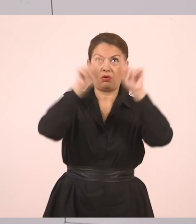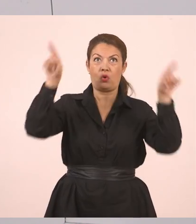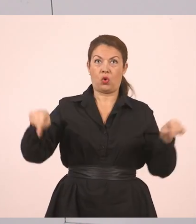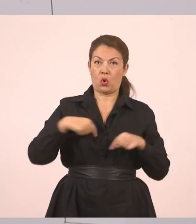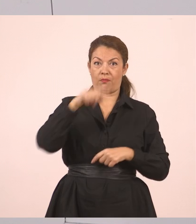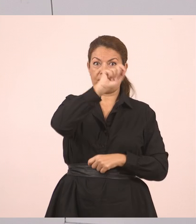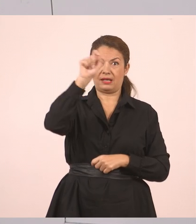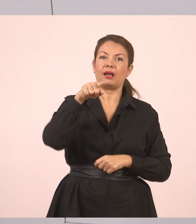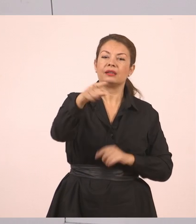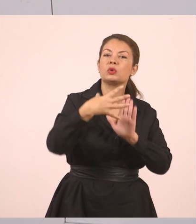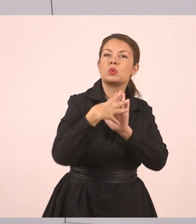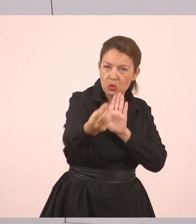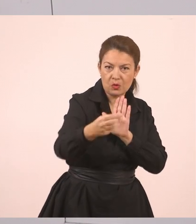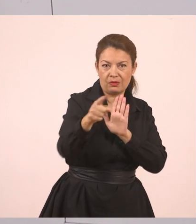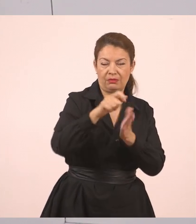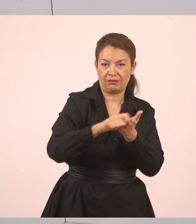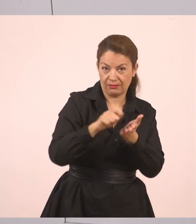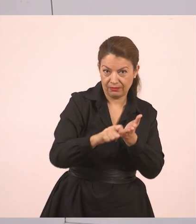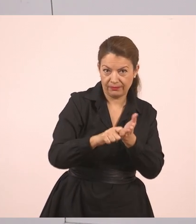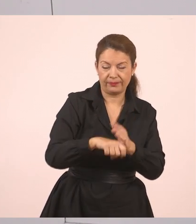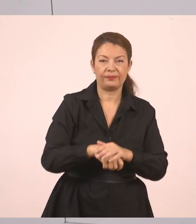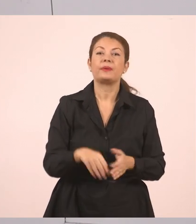"Έχετε συμπληρώσει τις αιτήσεις;",